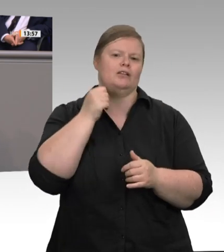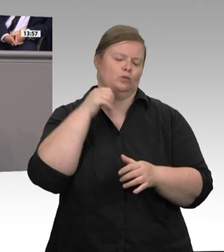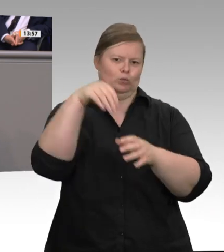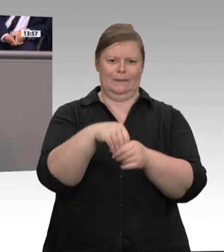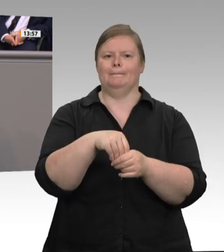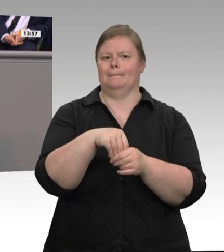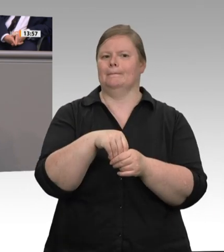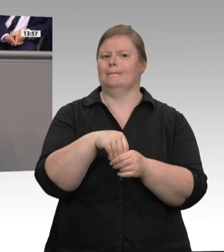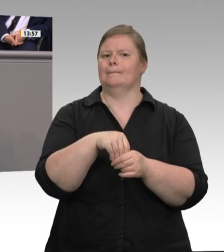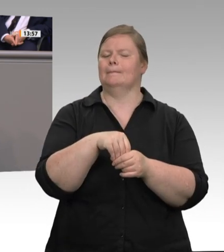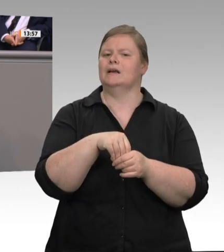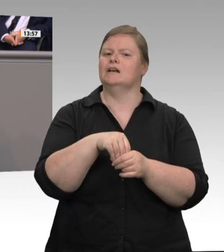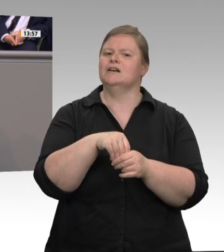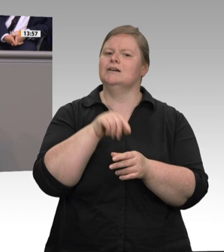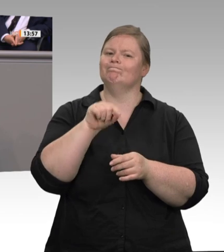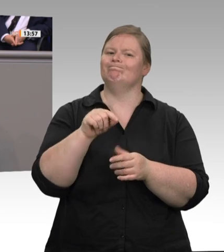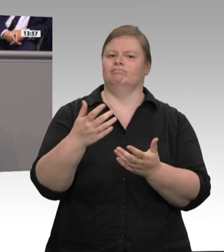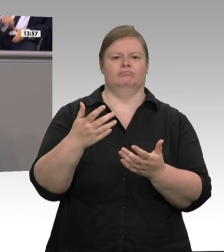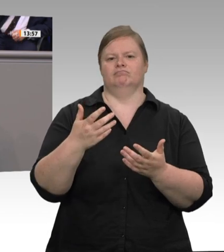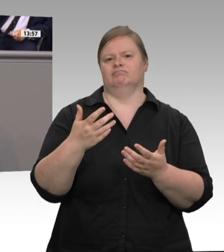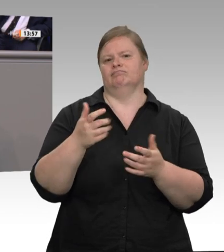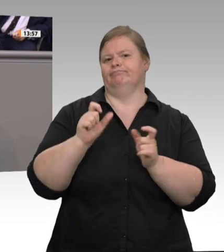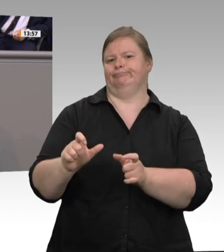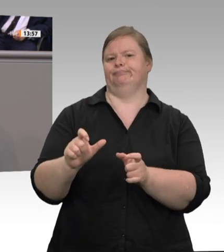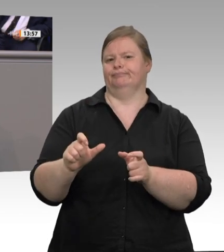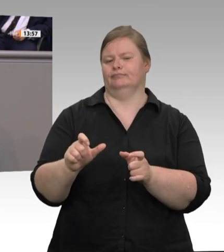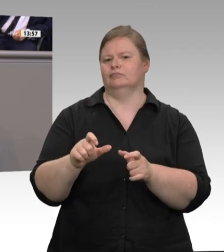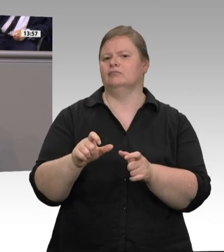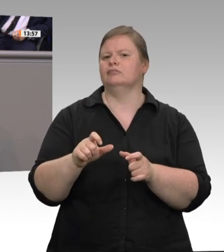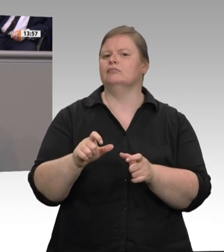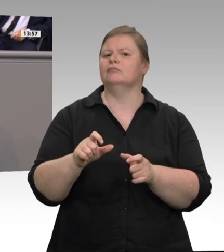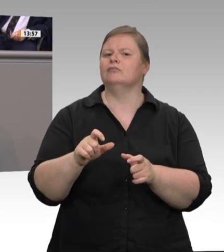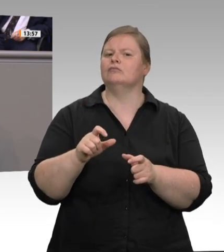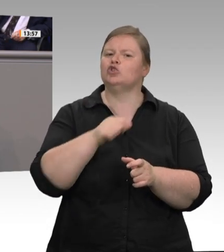bei den Schlachthöfen angestellt. In der gesamten Fleischindustrie gibt es Tarifverträge.